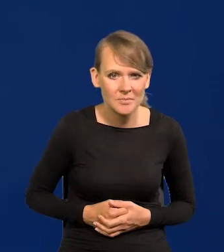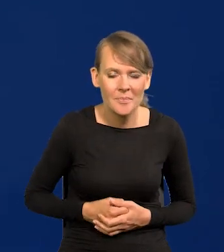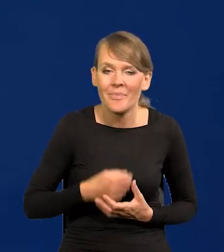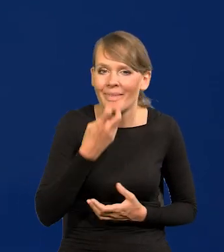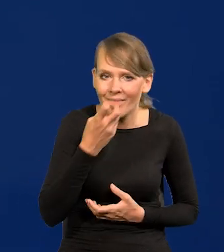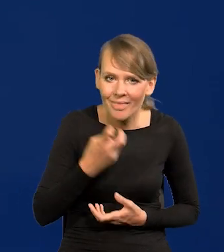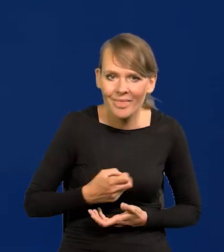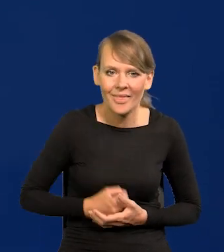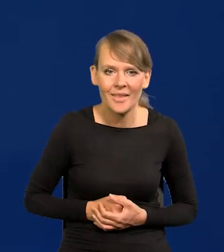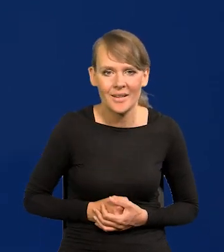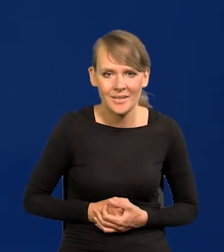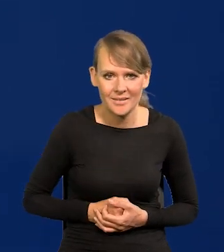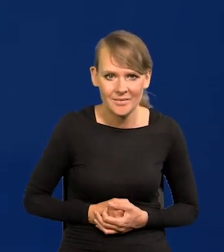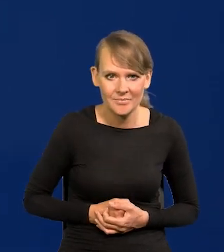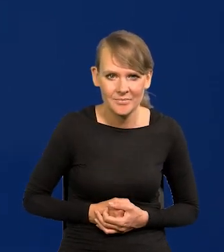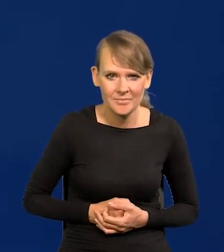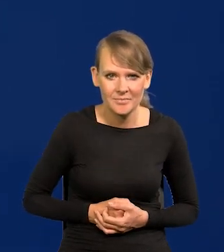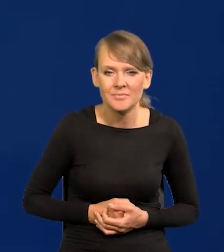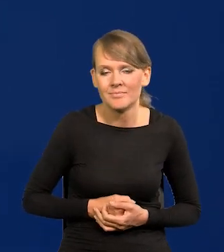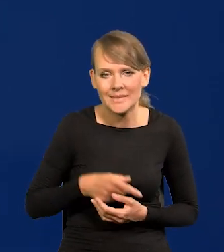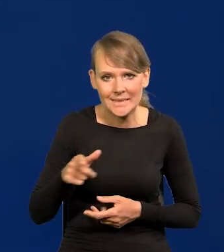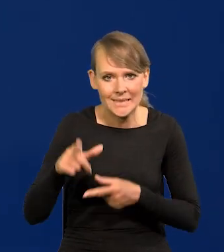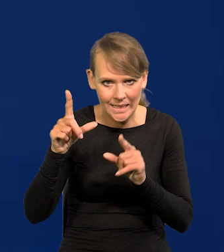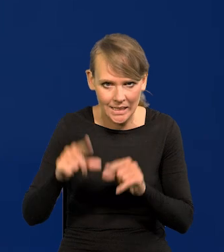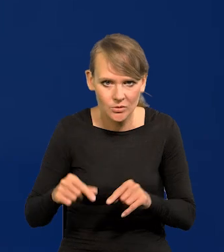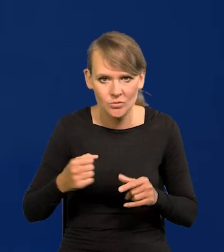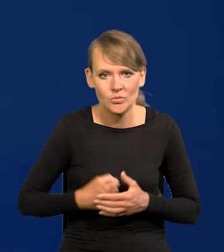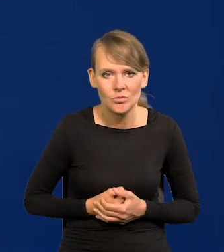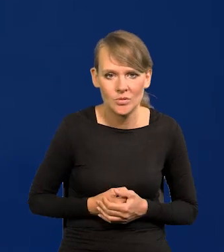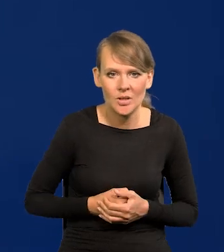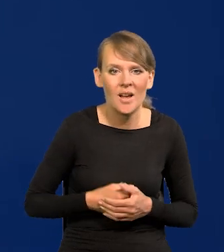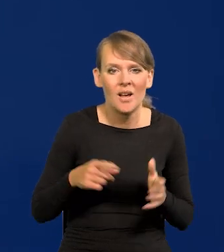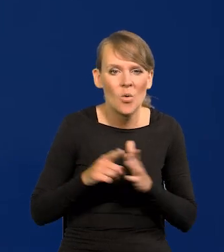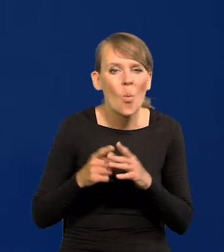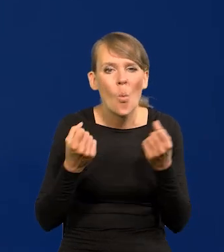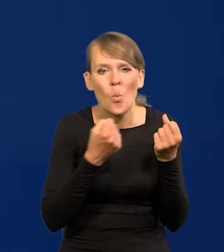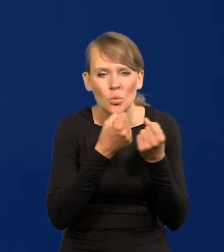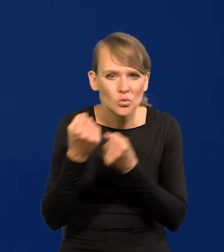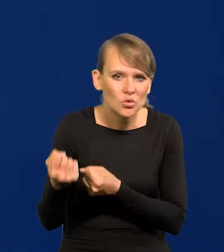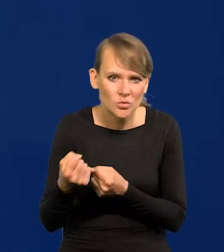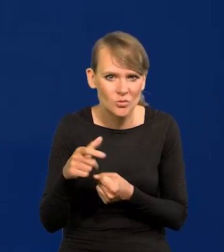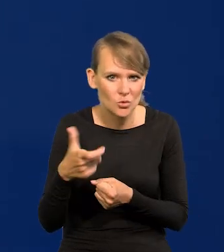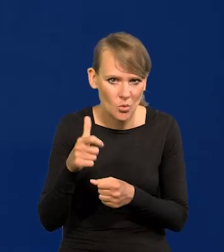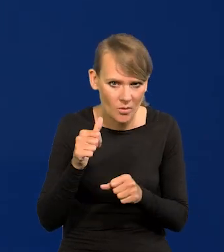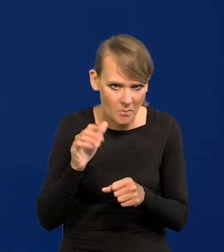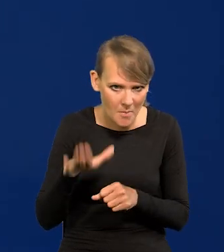Energia, żeby była tańsza, czy utrzymać chociaż to co jest i demografia.